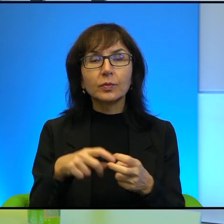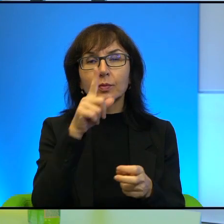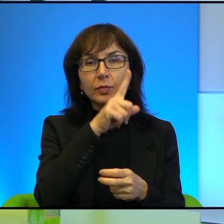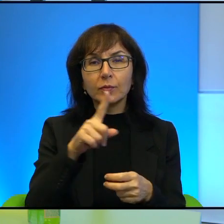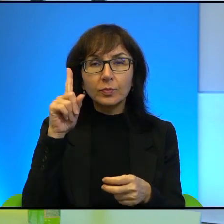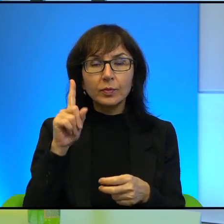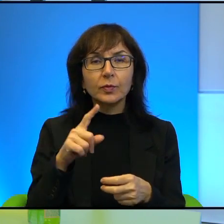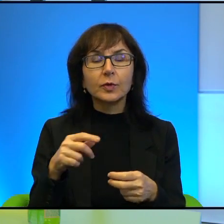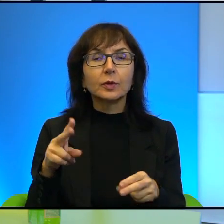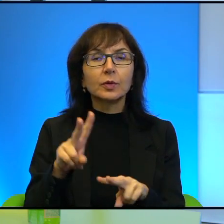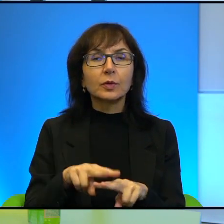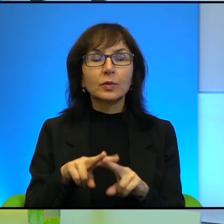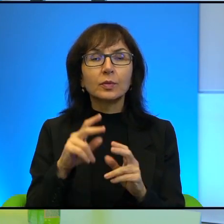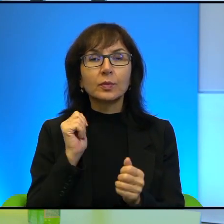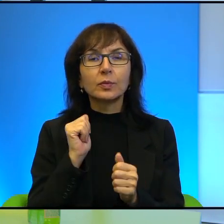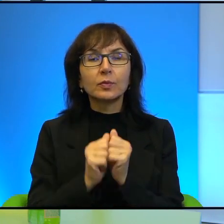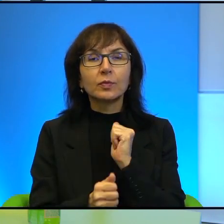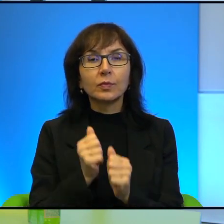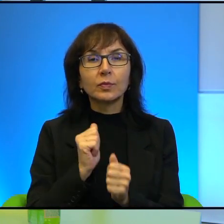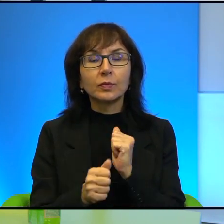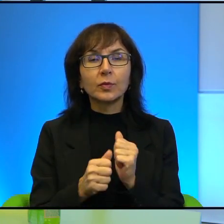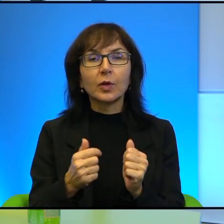takim narzędziem w walce. Mam tutaj na myśli postać dwóch